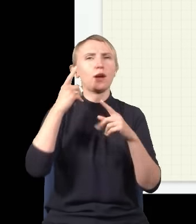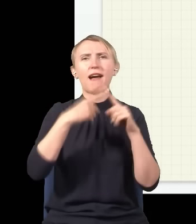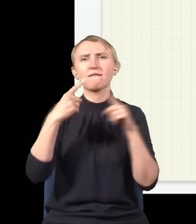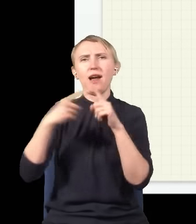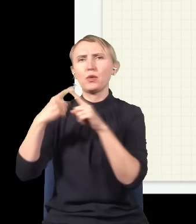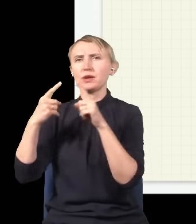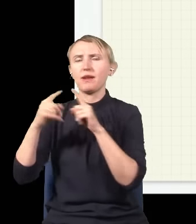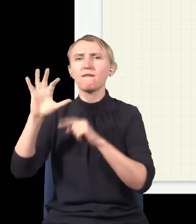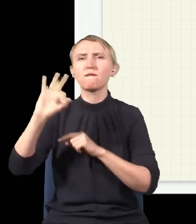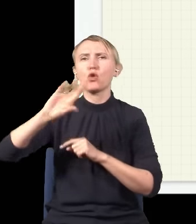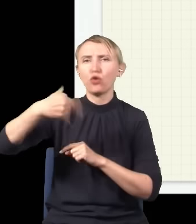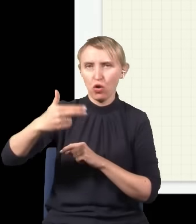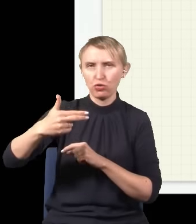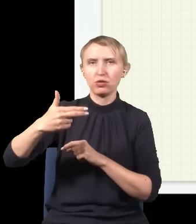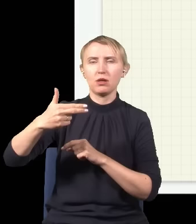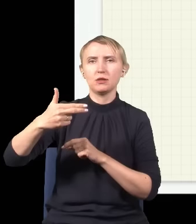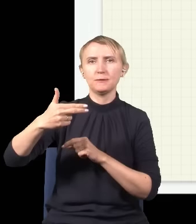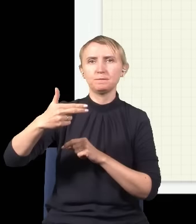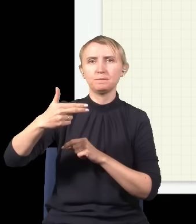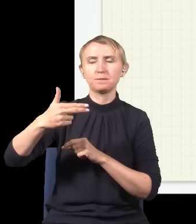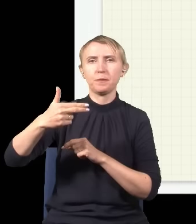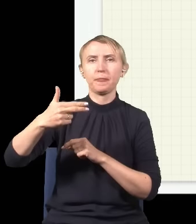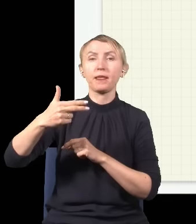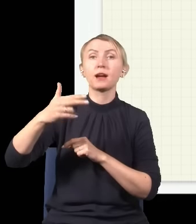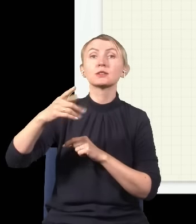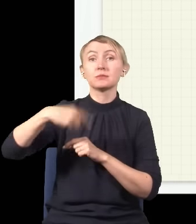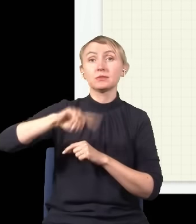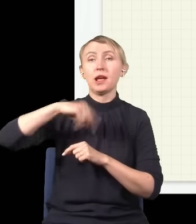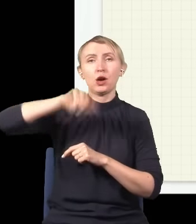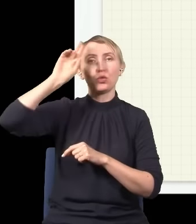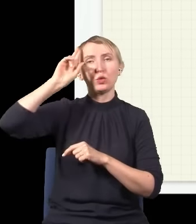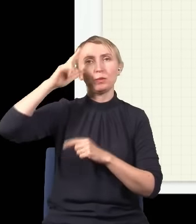które się nazywa fotonami, i zgodnie z tym, co teraz rozumiemy o świecie,